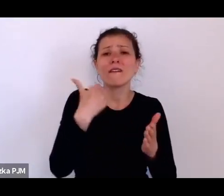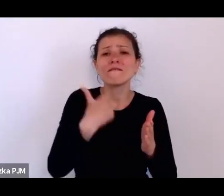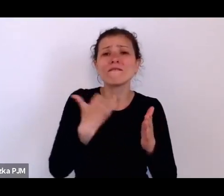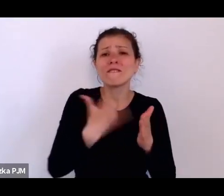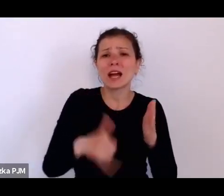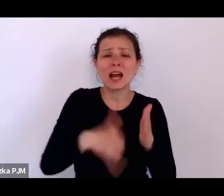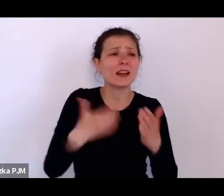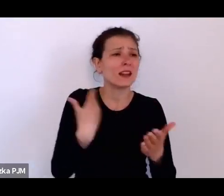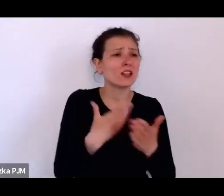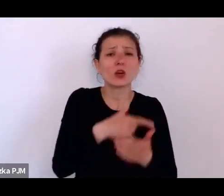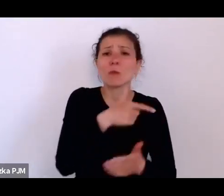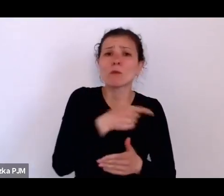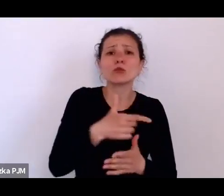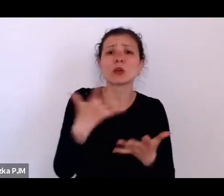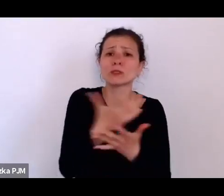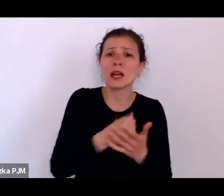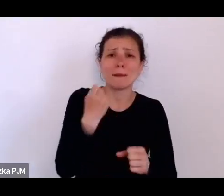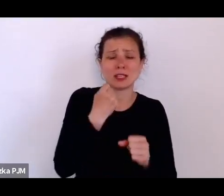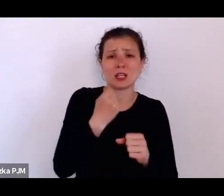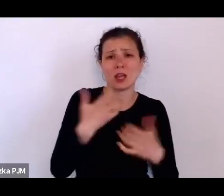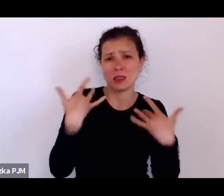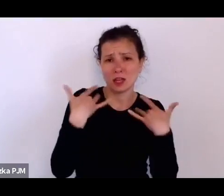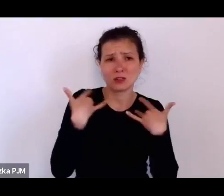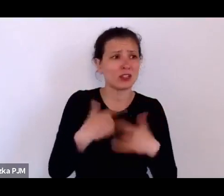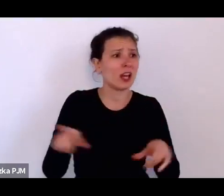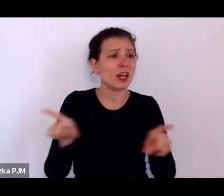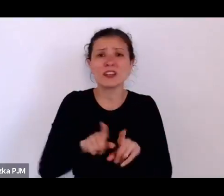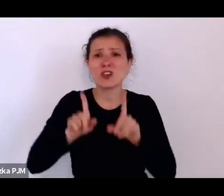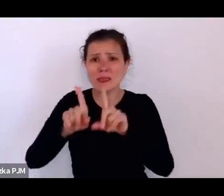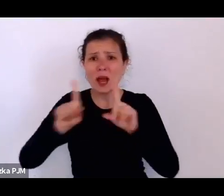bo – tak ten człowiek wspomina – wtedy było w modzie bić dzieci.